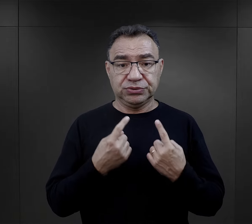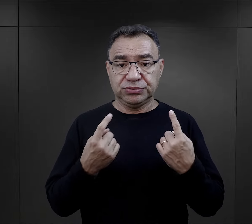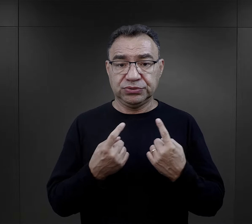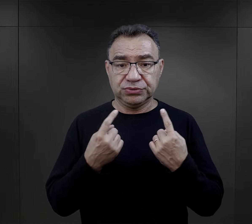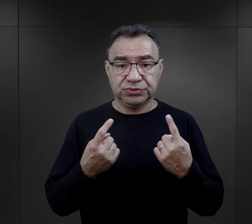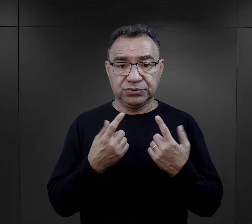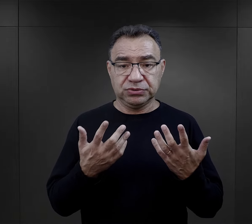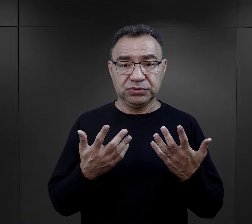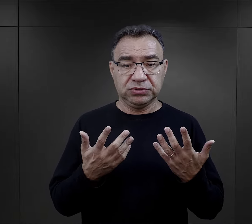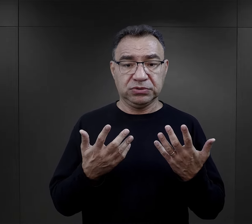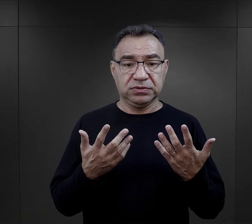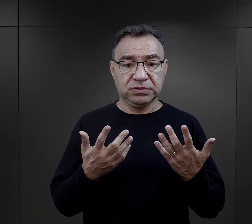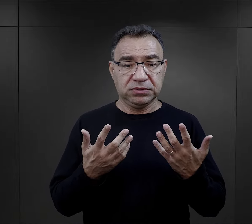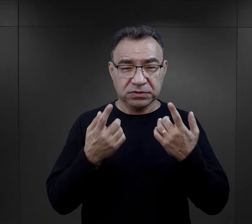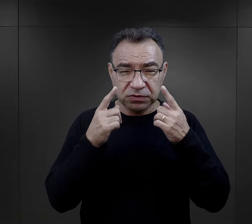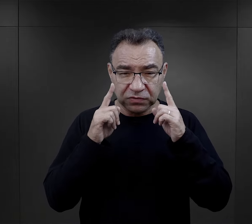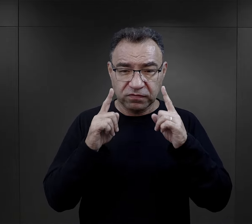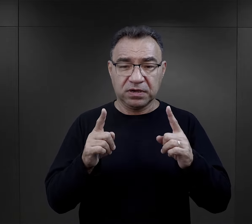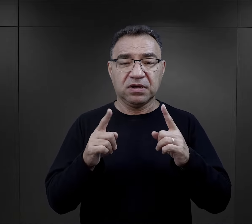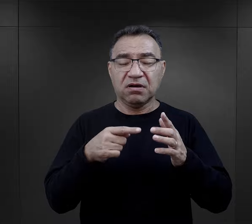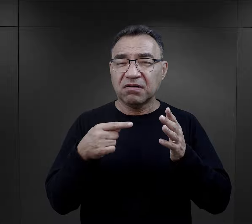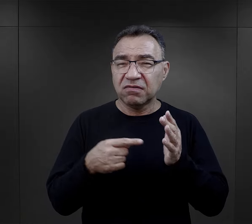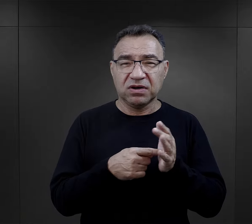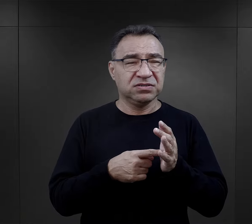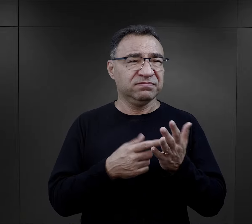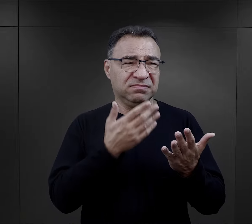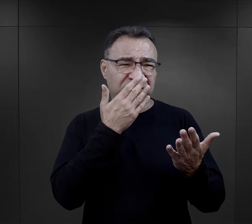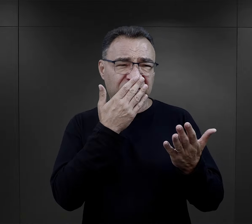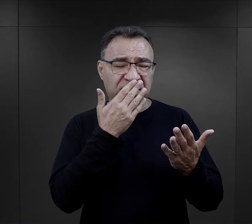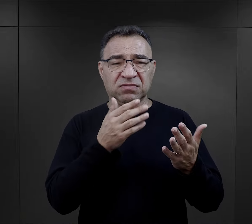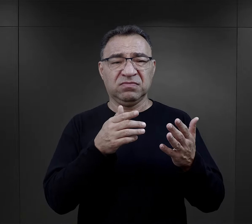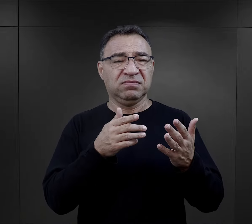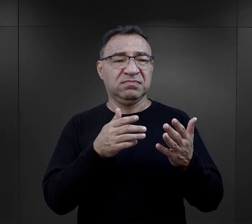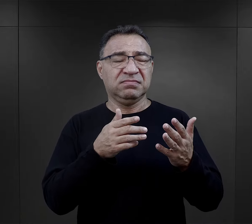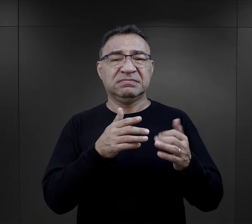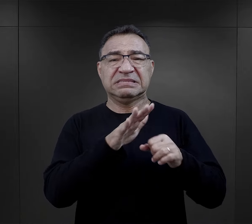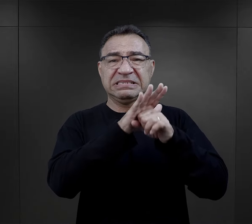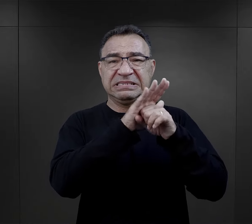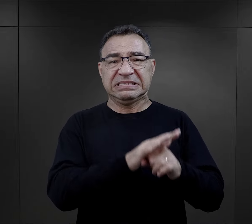na który bardzo często zwracają uwagę, mówiąc właśnie o takiej gradacji,